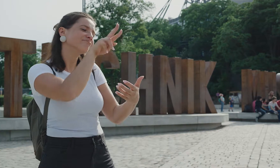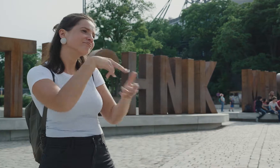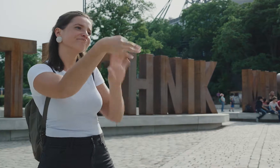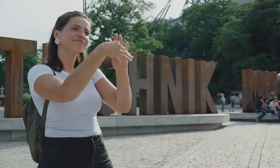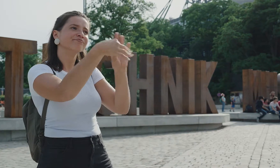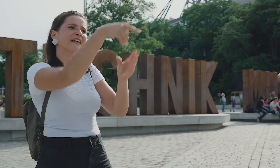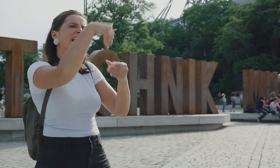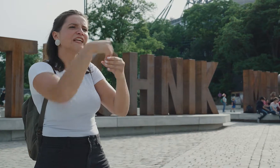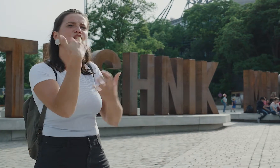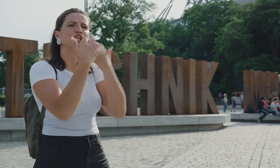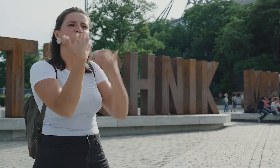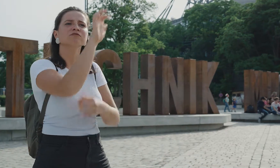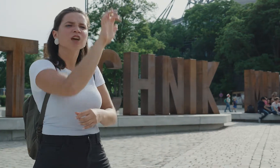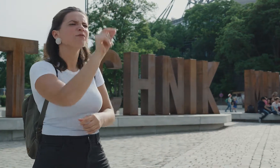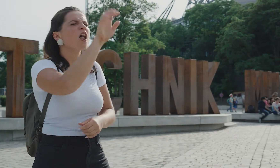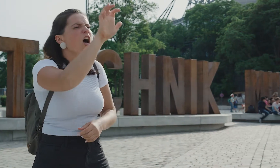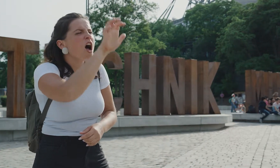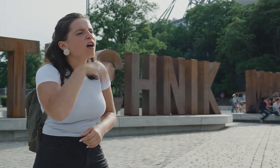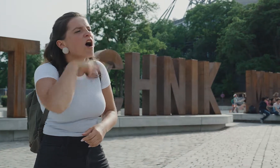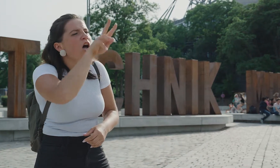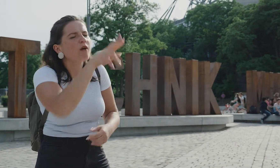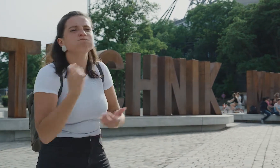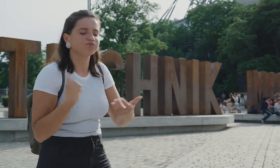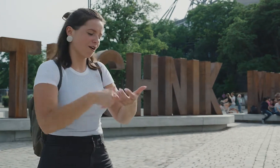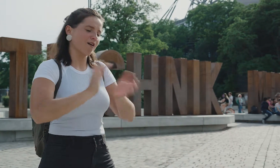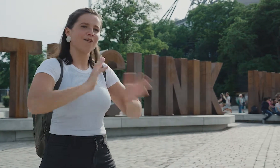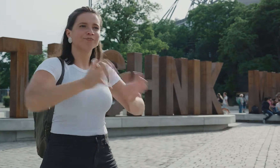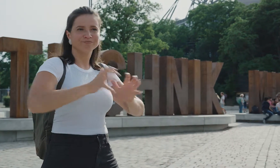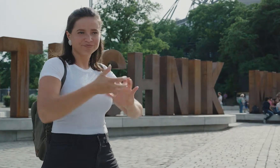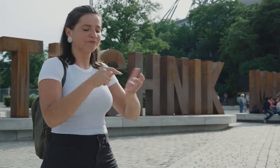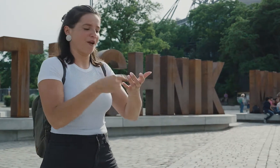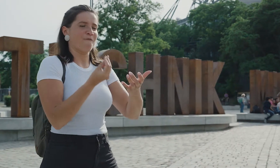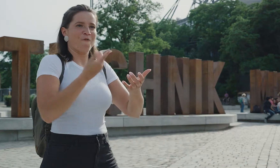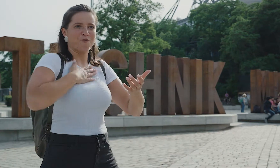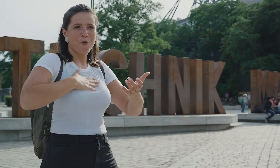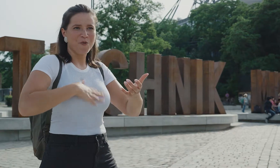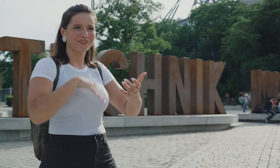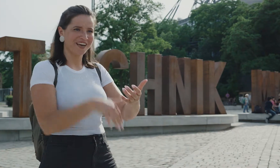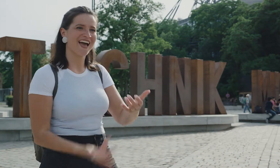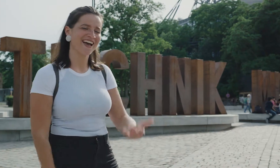Es hängen zwar auch endlose Texte aus, das ist anstrengend für mich! In Gebärdensprache ist es sonnenklar und viel angenehmer.